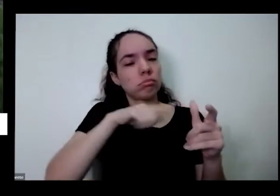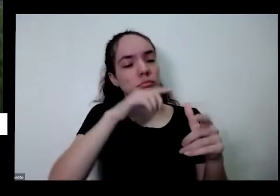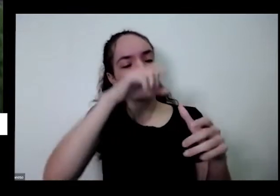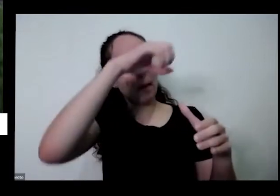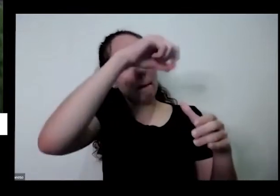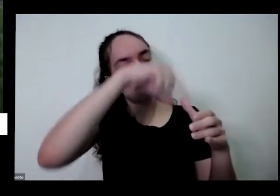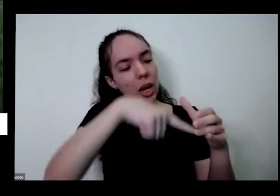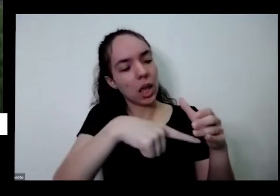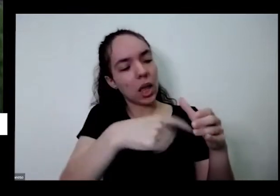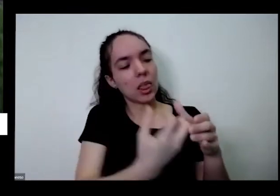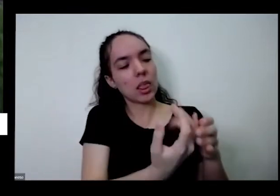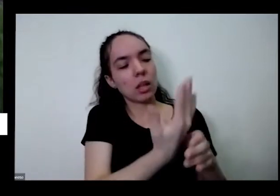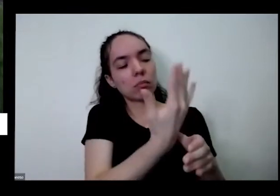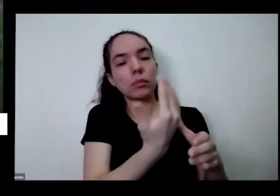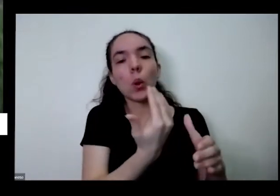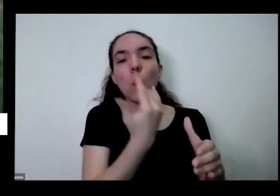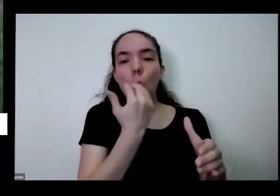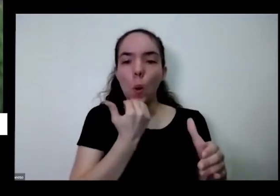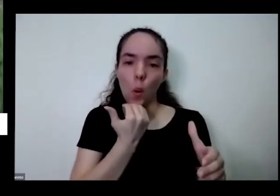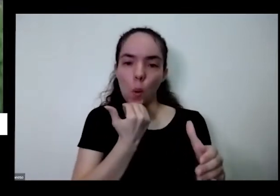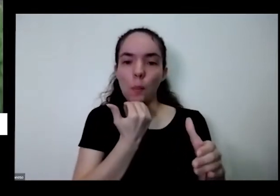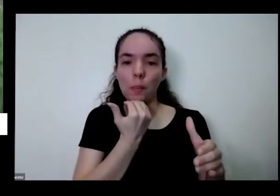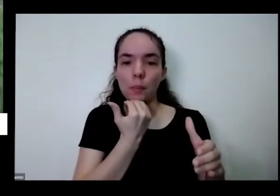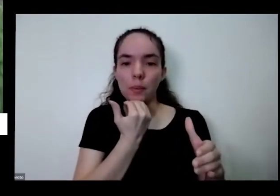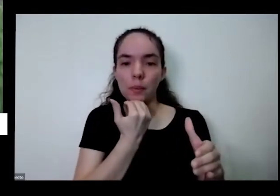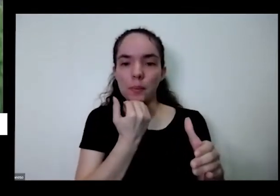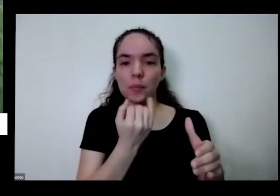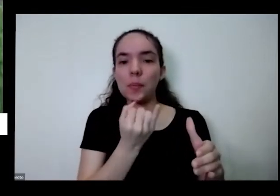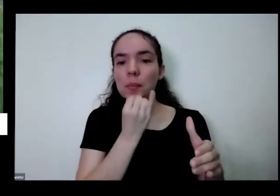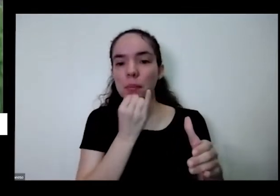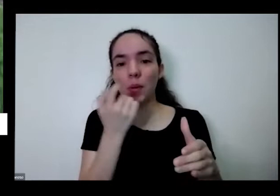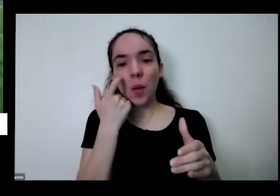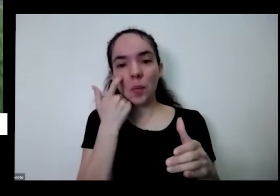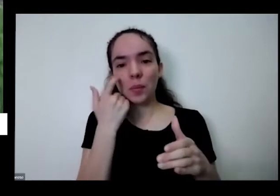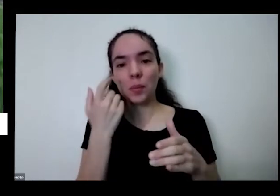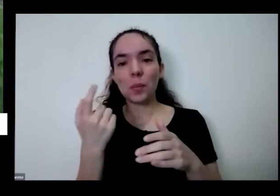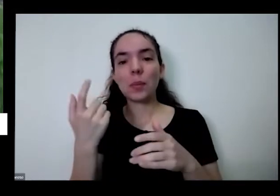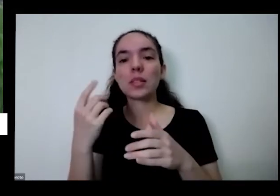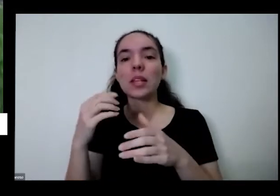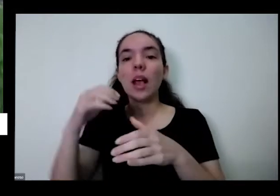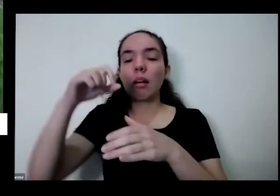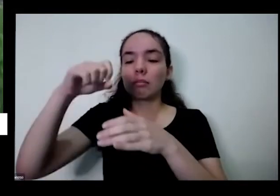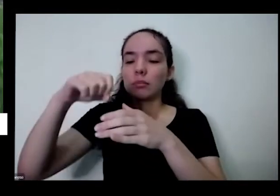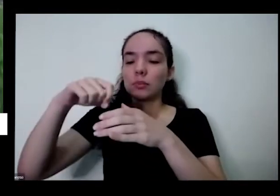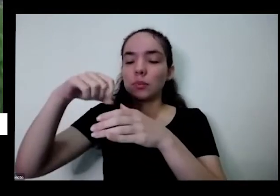vou mostrar para vocês olha só olhei para ele não resisti é um pezinho de morango dando Moranguinhos